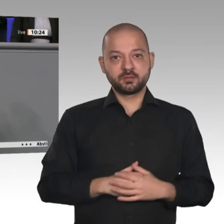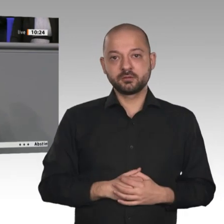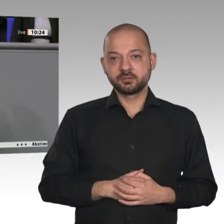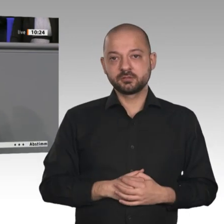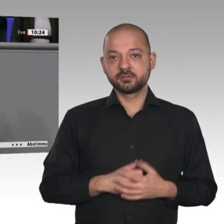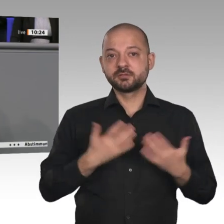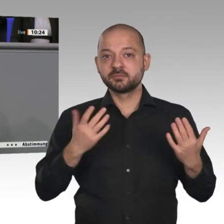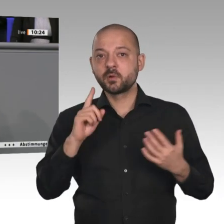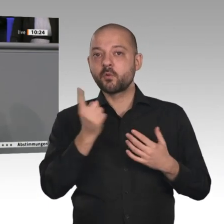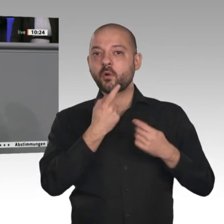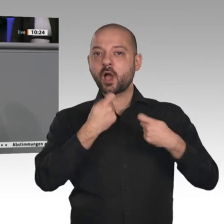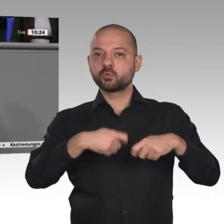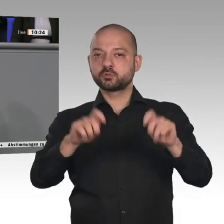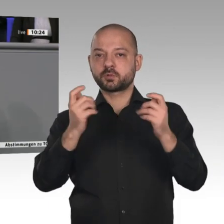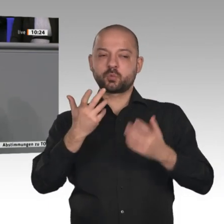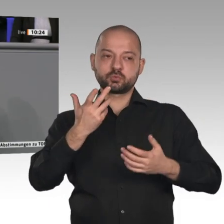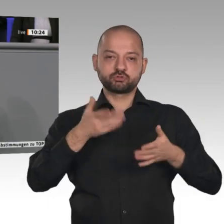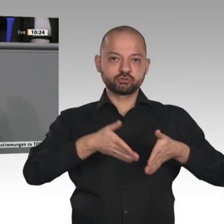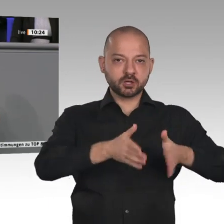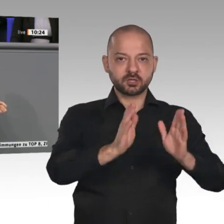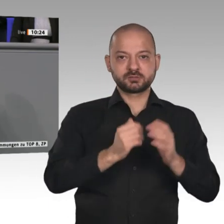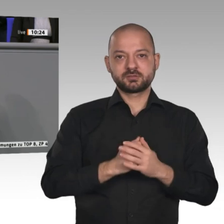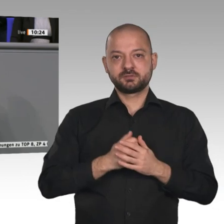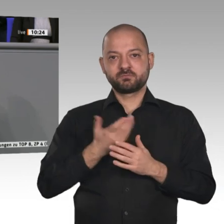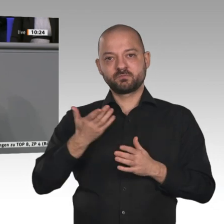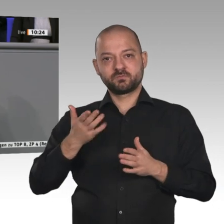aber auch Breitband, vor allen Dingen Breitband- und Glasfasernetze und die 5G-Anbindung.